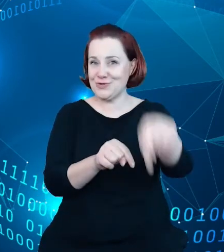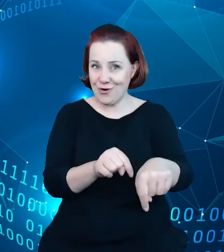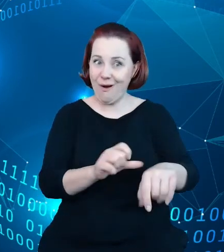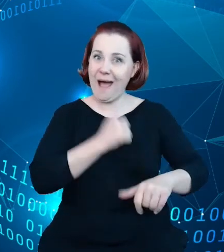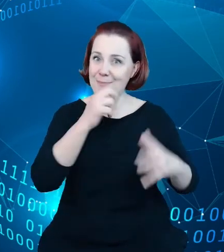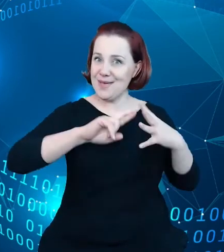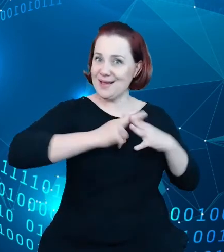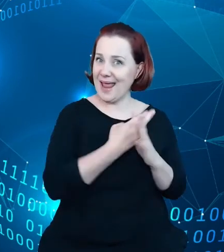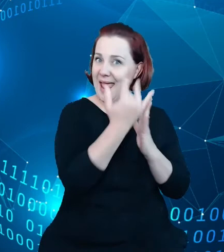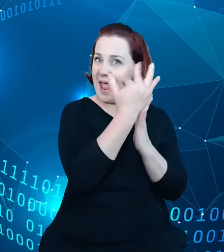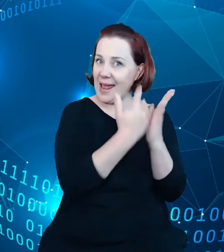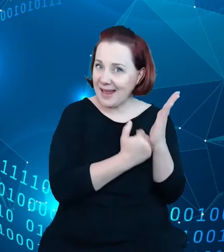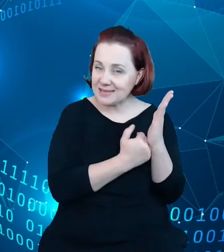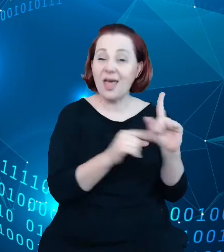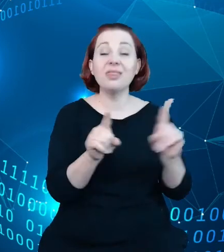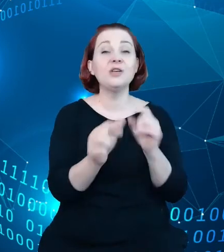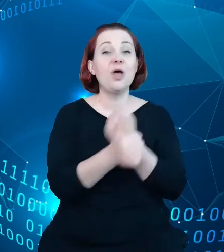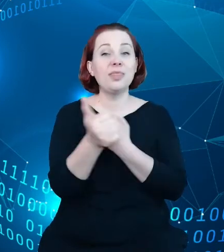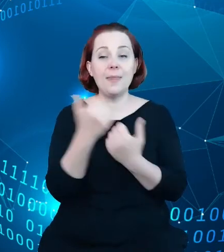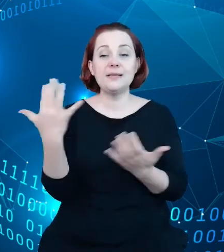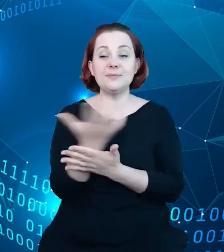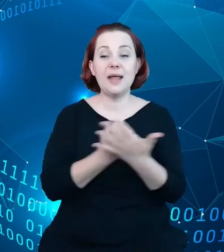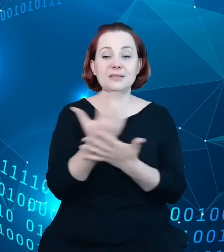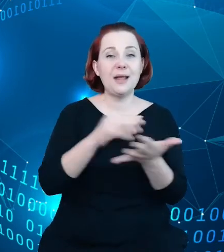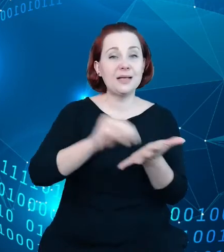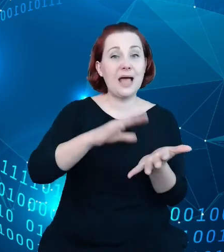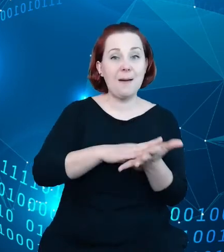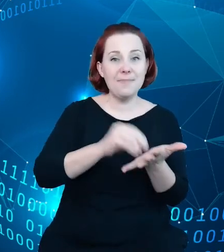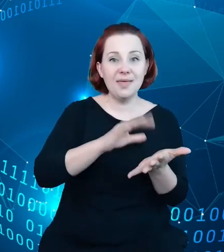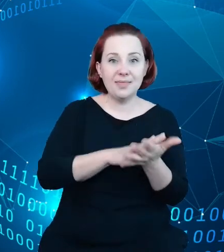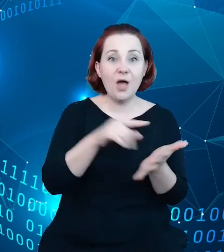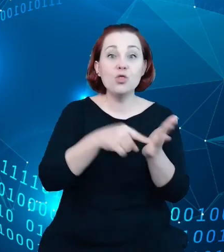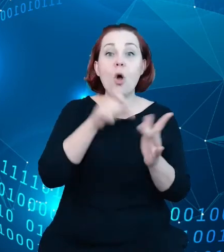taki oraz dane w nim gromadzone są elementem bardzo popularnego w